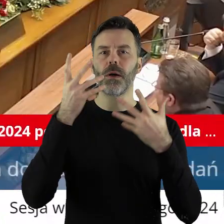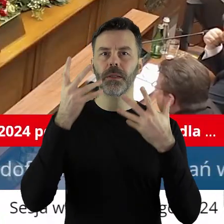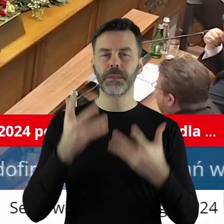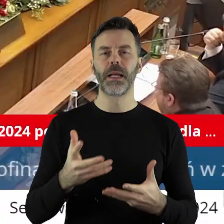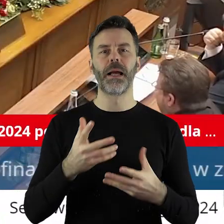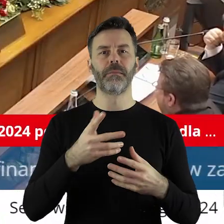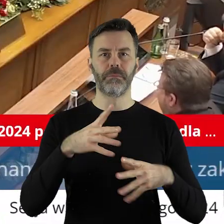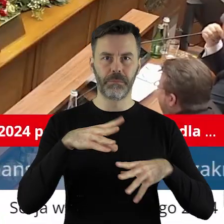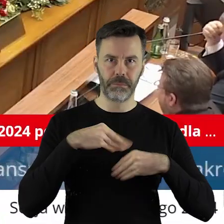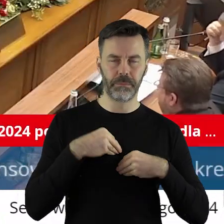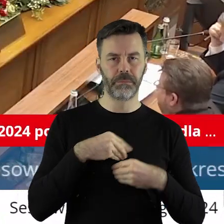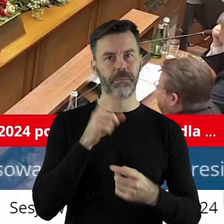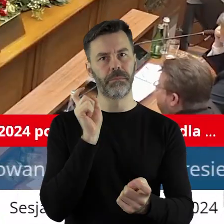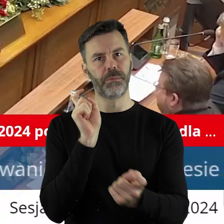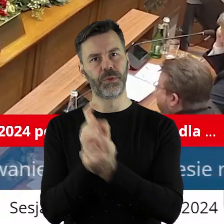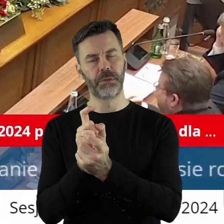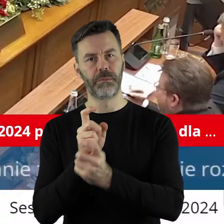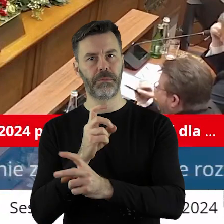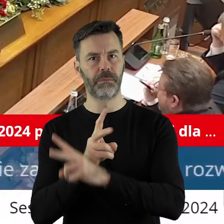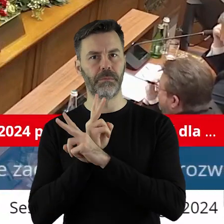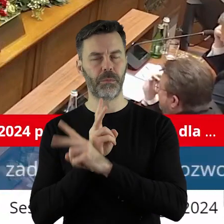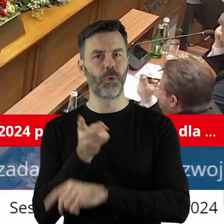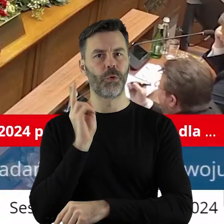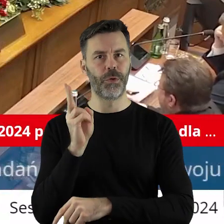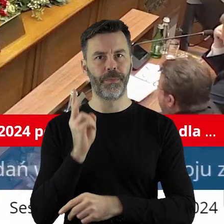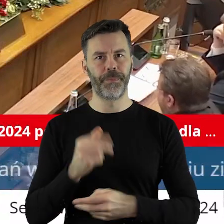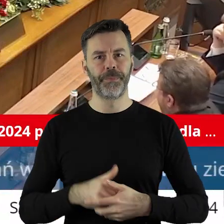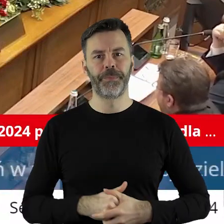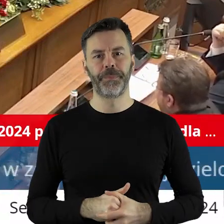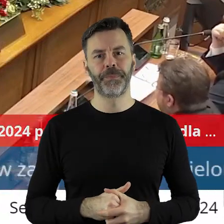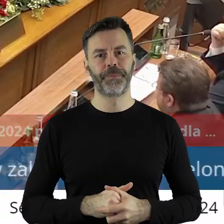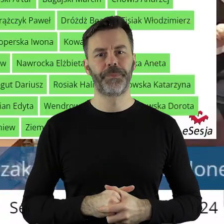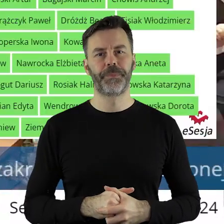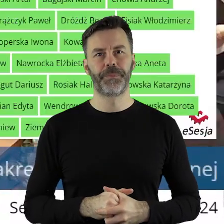jest za, kto jest przeciw, kto się wstrzymał?